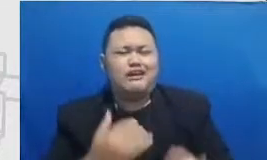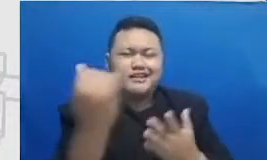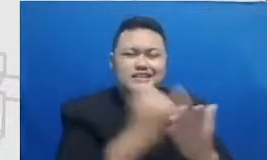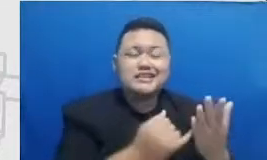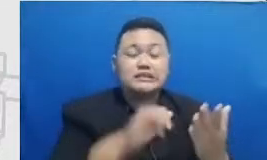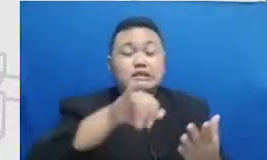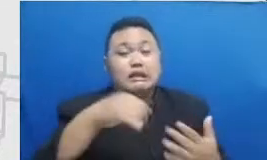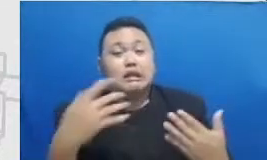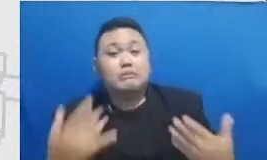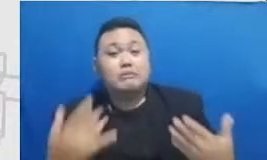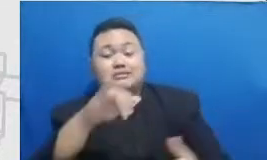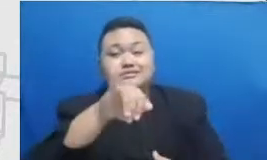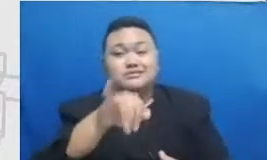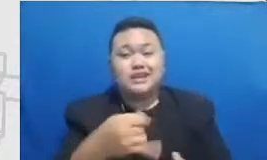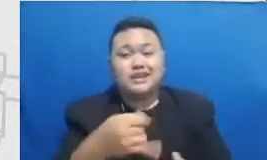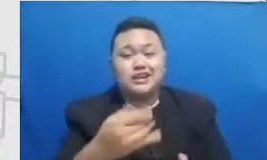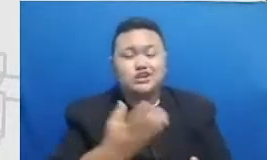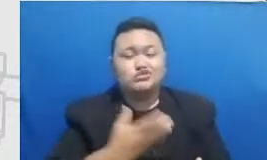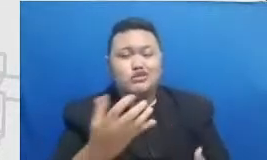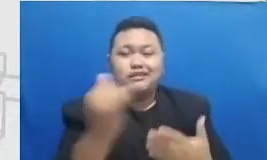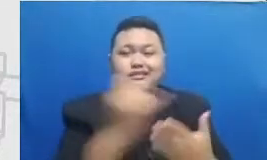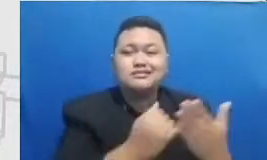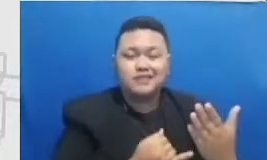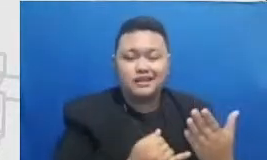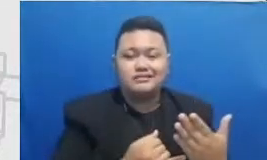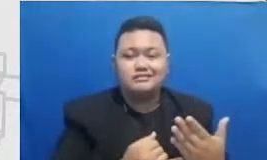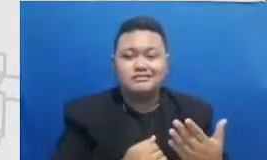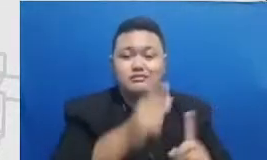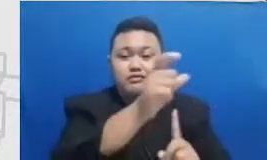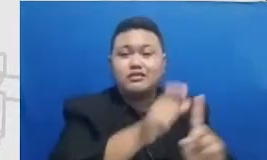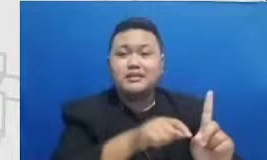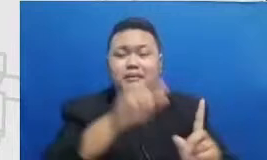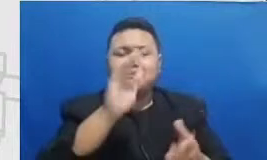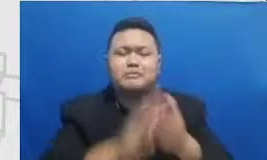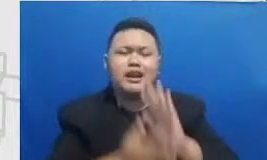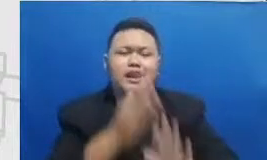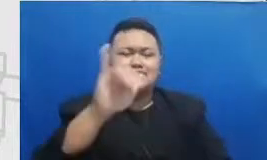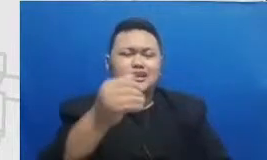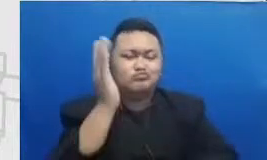juga pernah jadi pembicara di acara sharing tentang praktek baik menggunakan teknologi